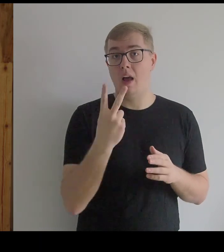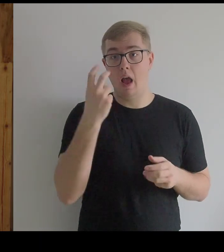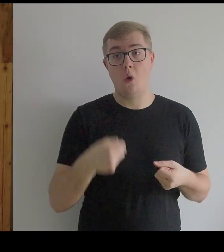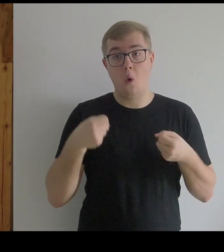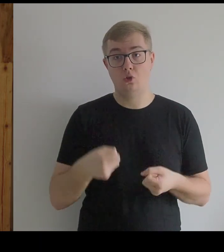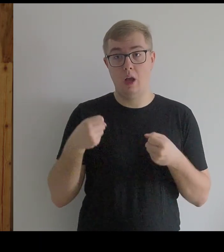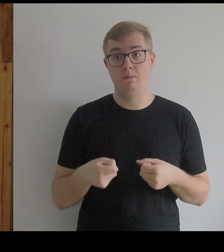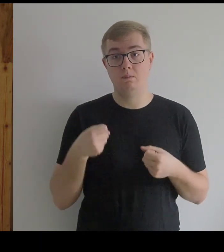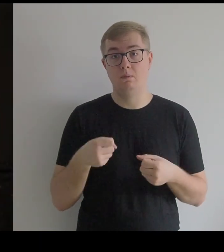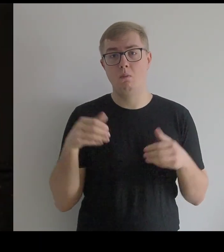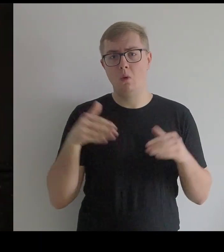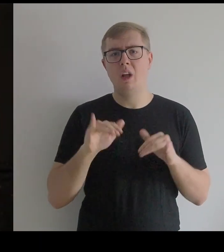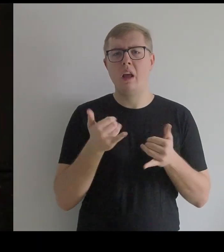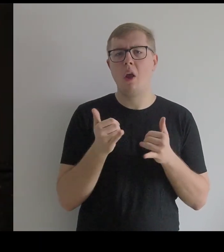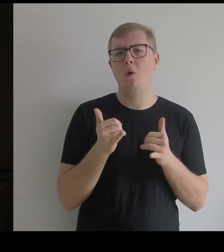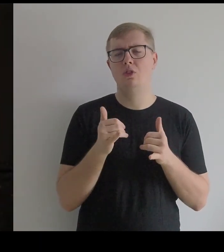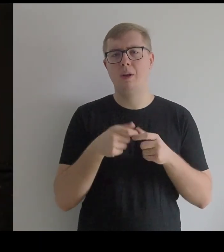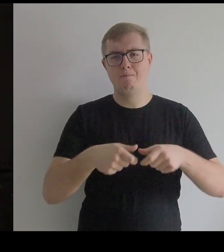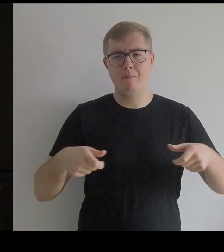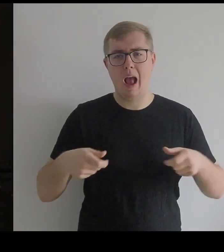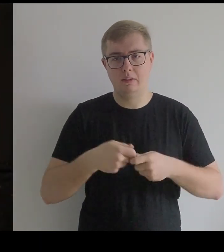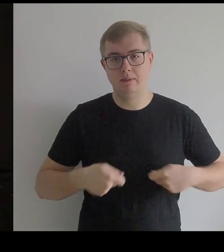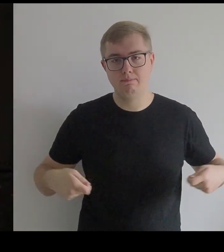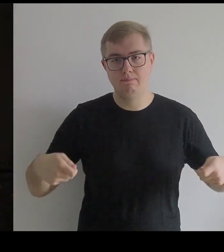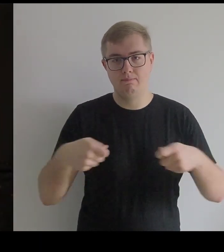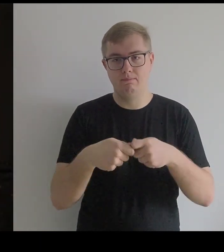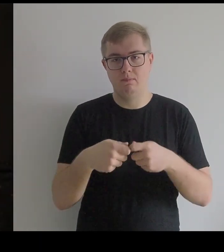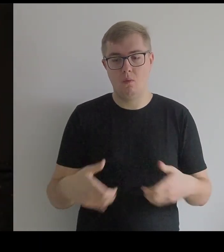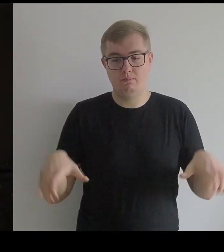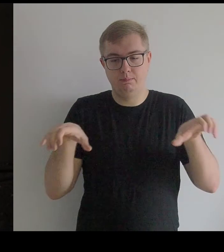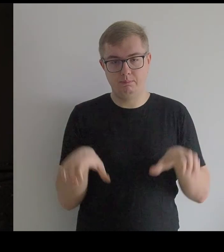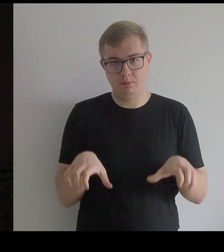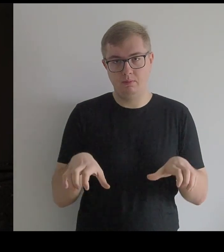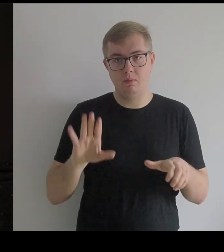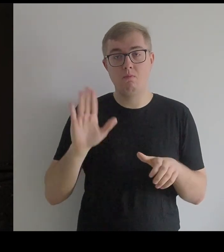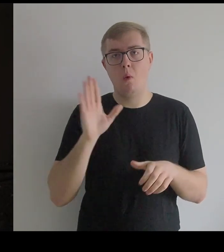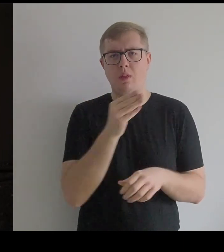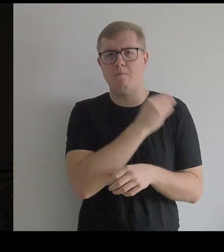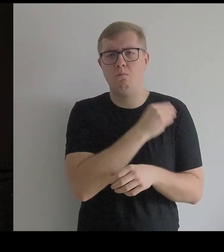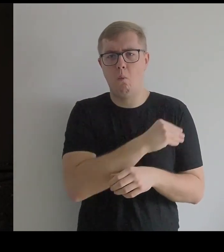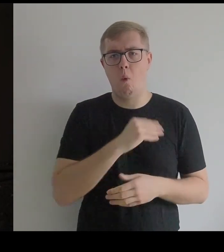które dałoby się zainstalować na paskach i na tym oprzeć płótno,